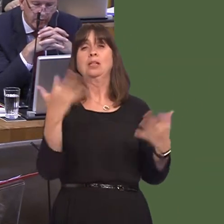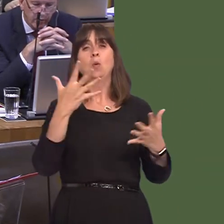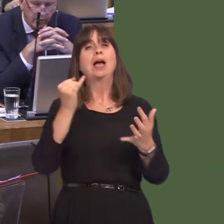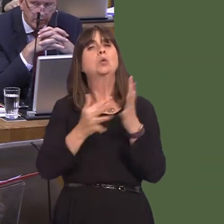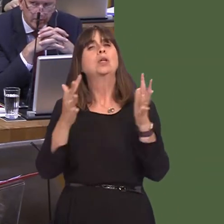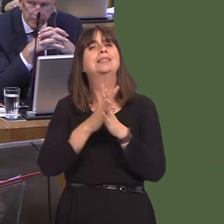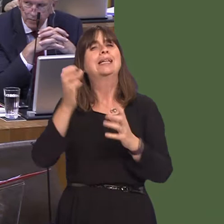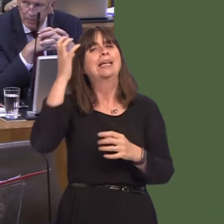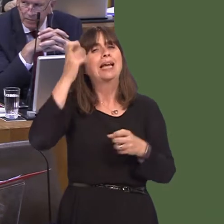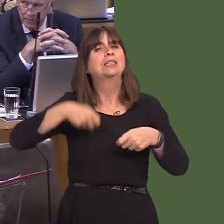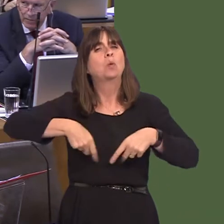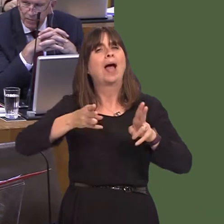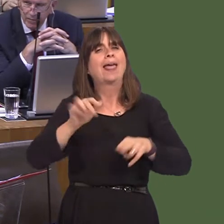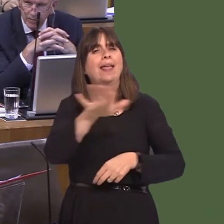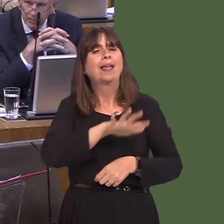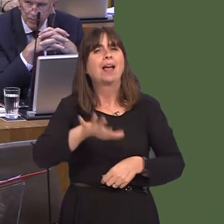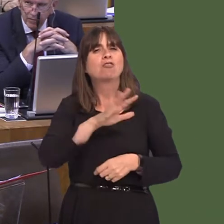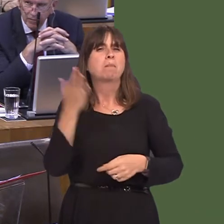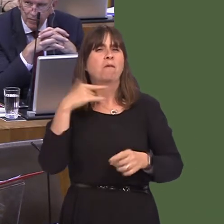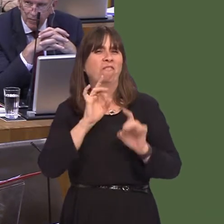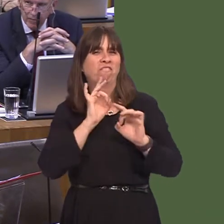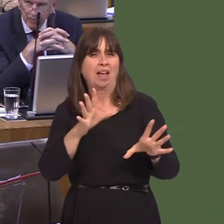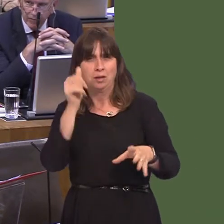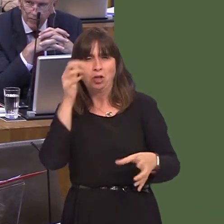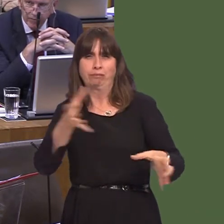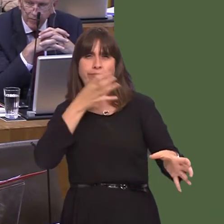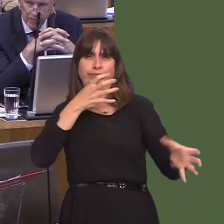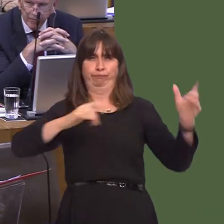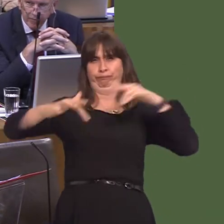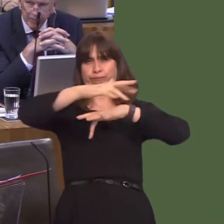which in those days was quite a venue for such things, if it was felt they wouldn't